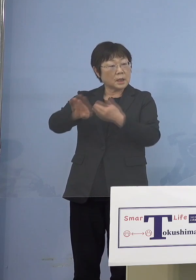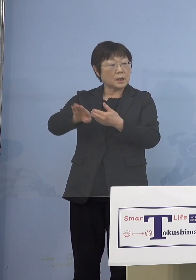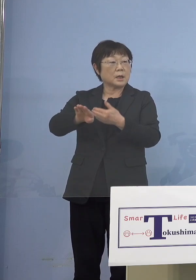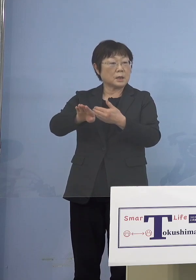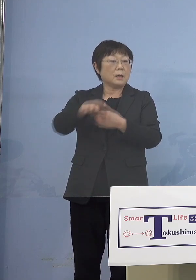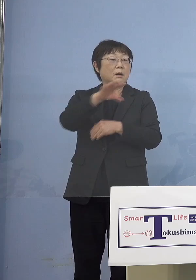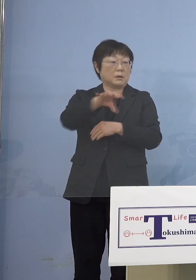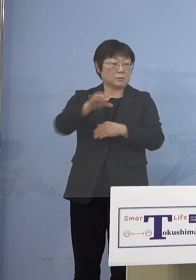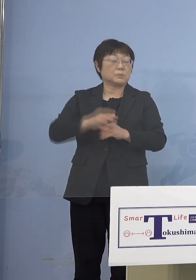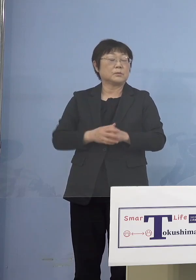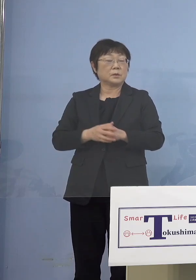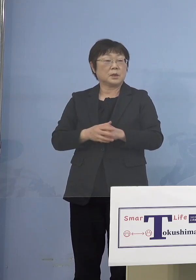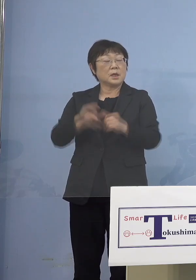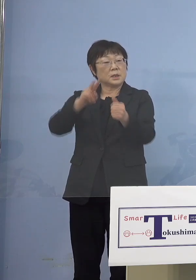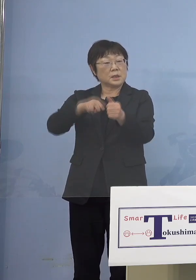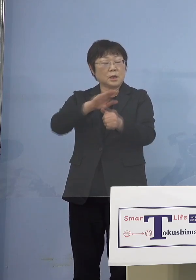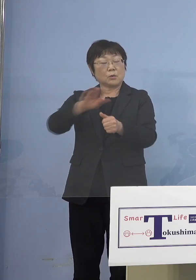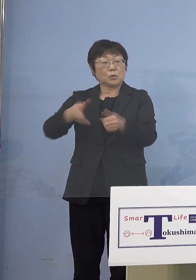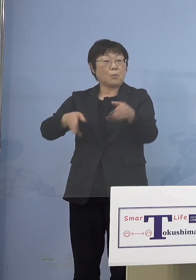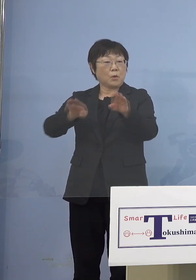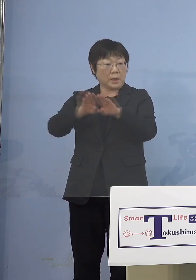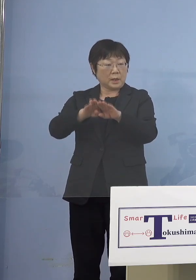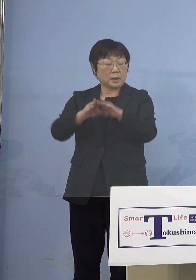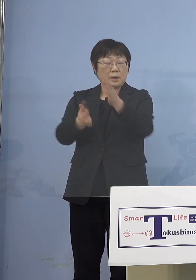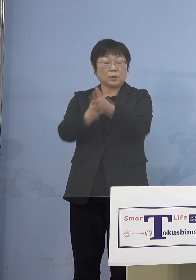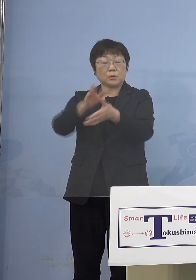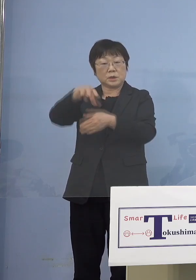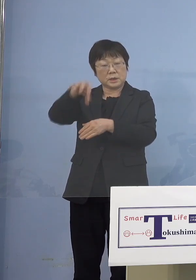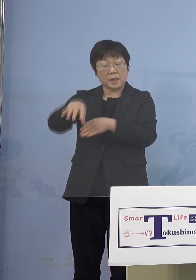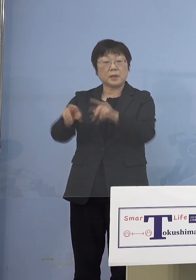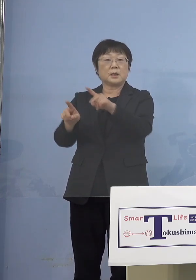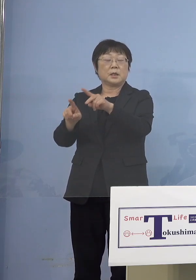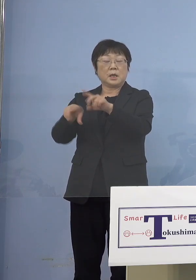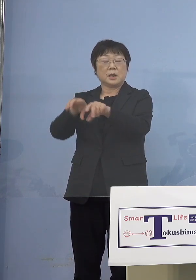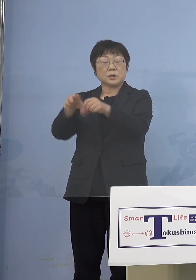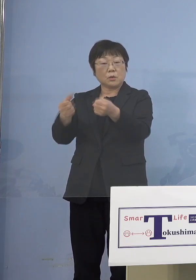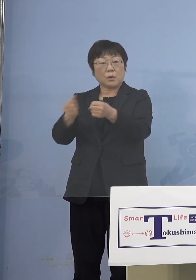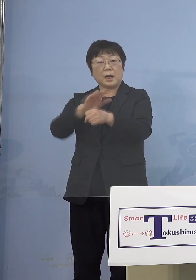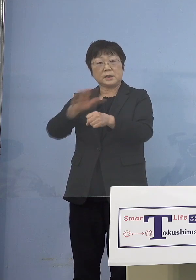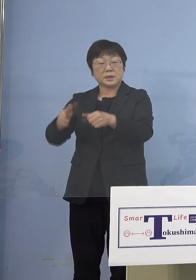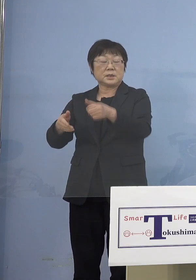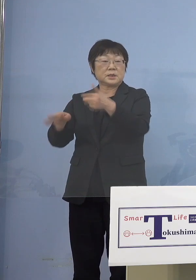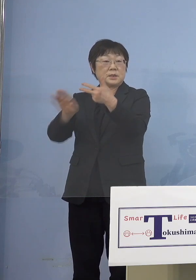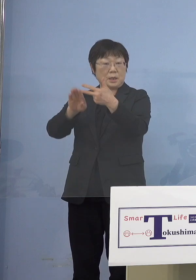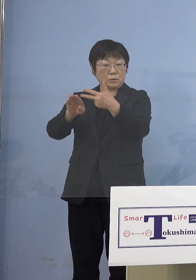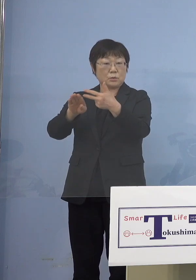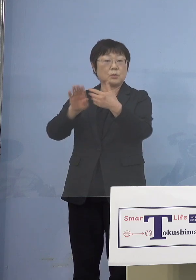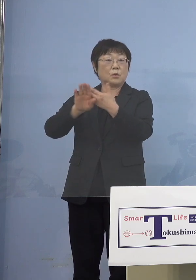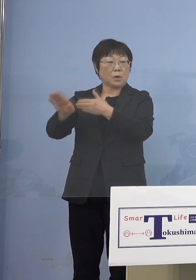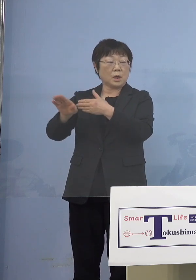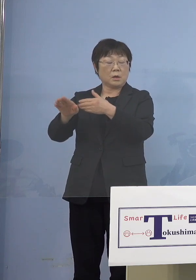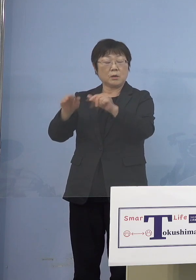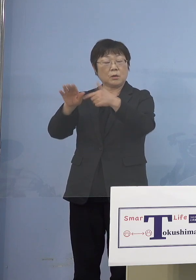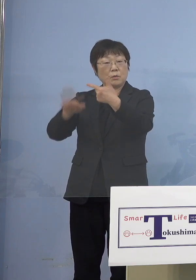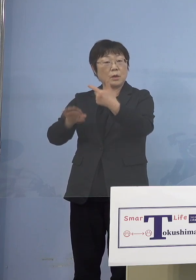それから認定こども園、幼稚園 障がい児施設それと放課後児童クラブ